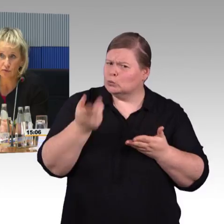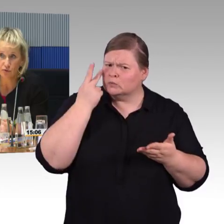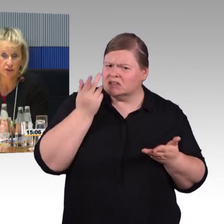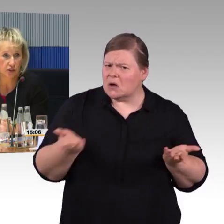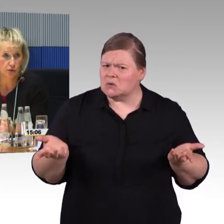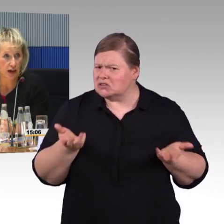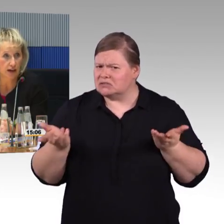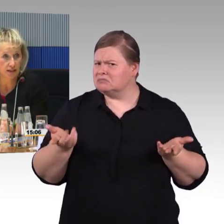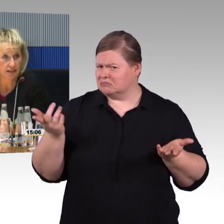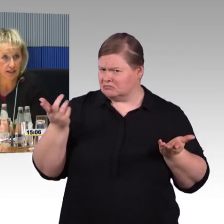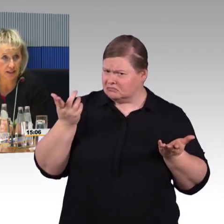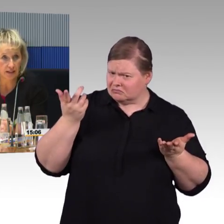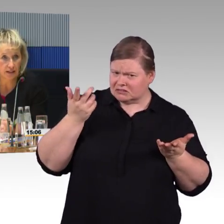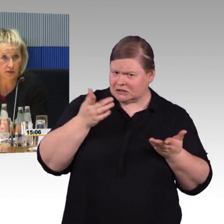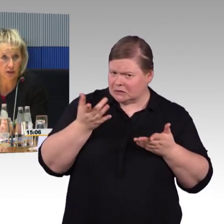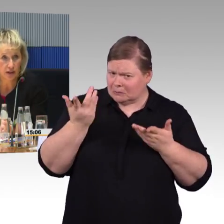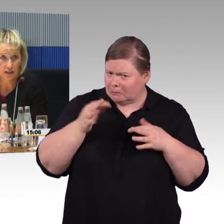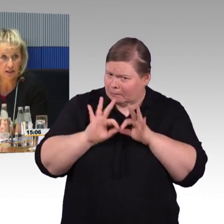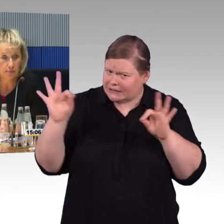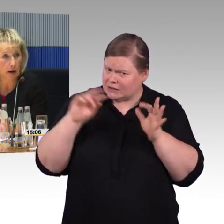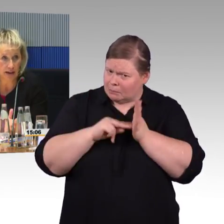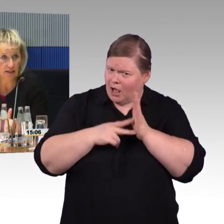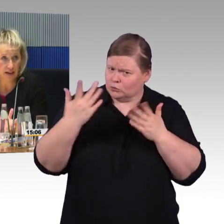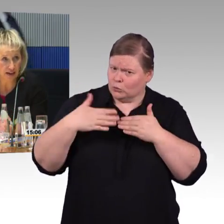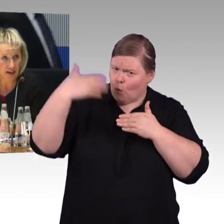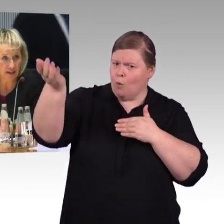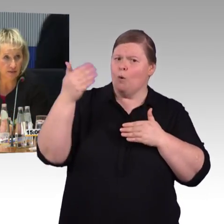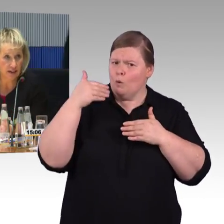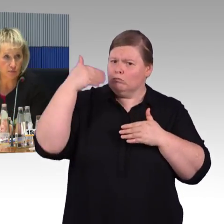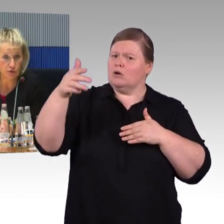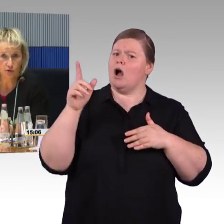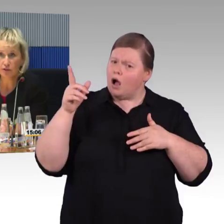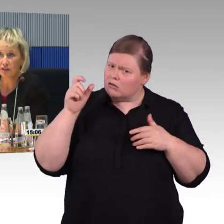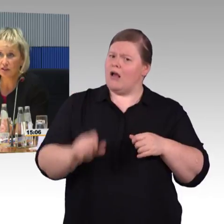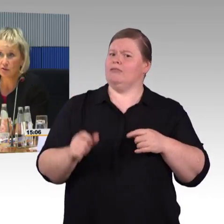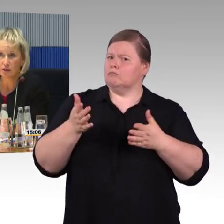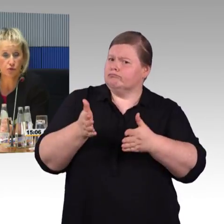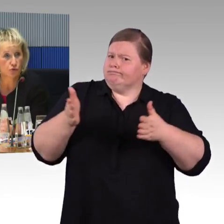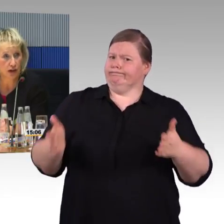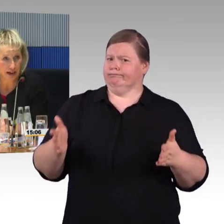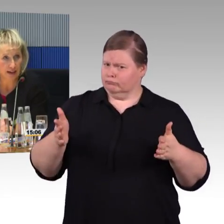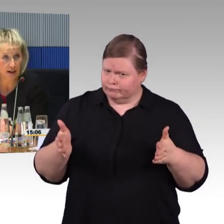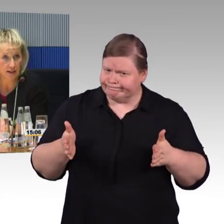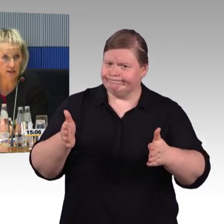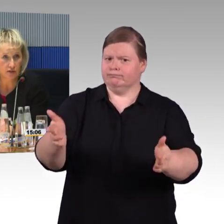hier sind die Grundlagen hinterlegt. Es gibt Maße, die eingehalten werden müssen,